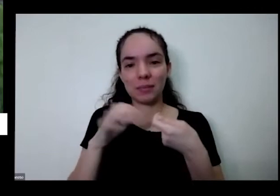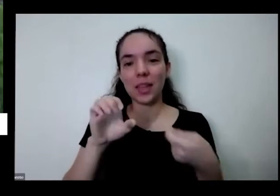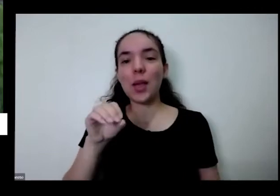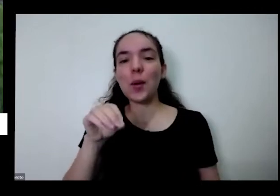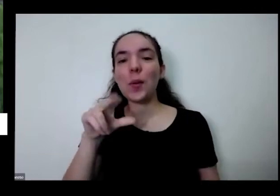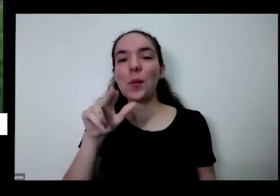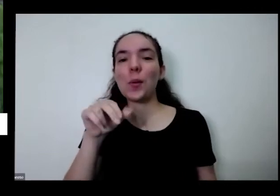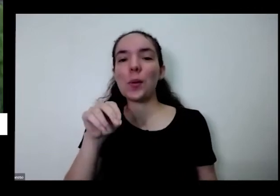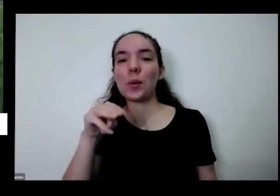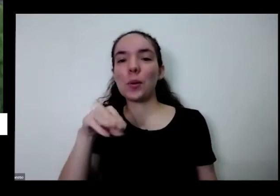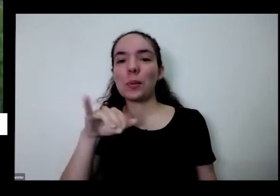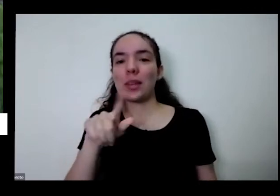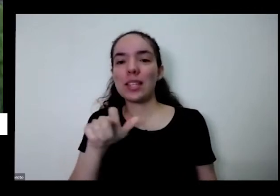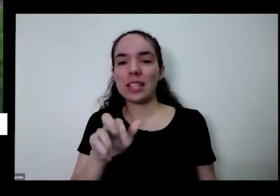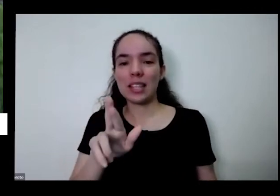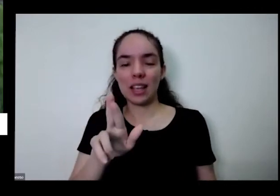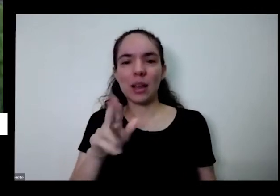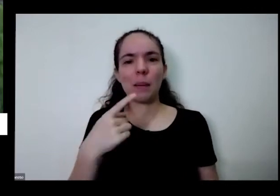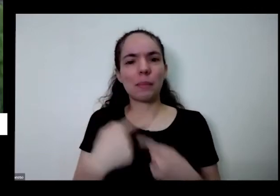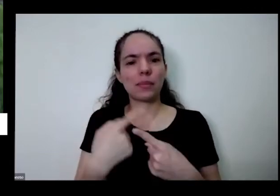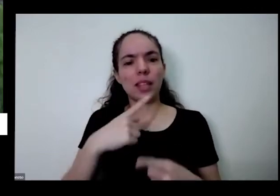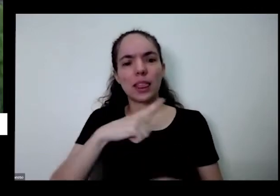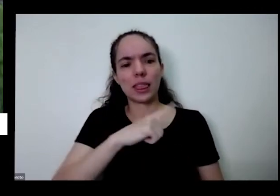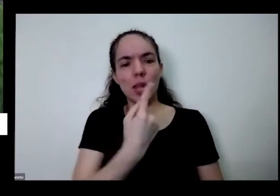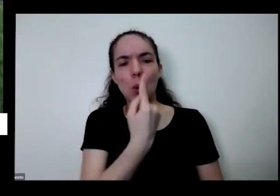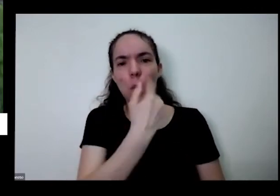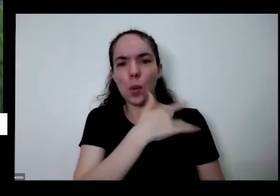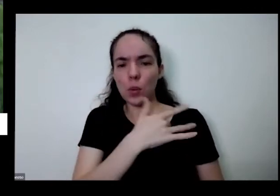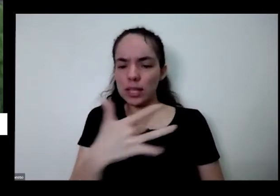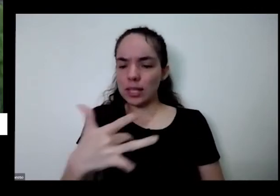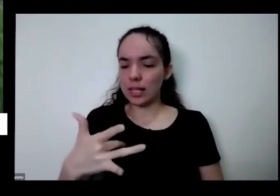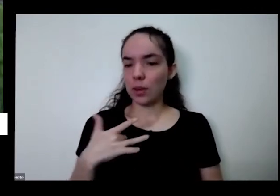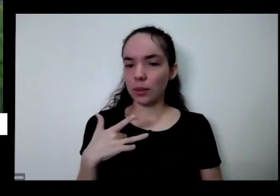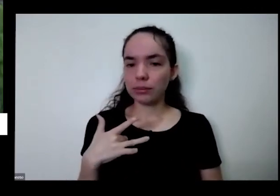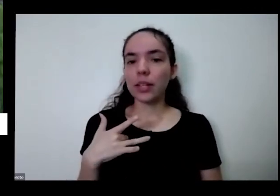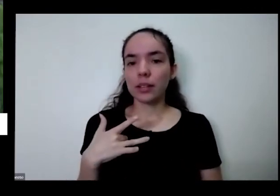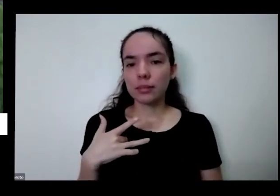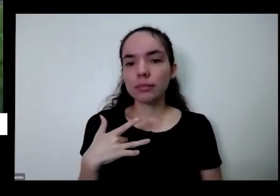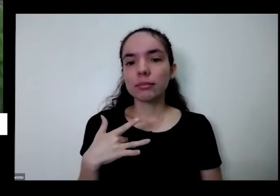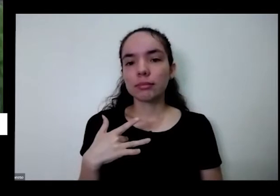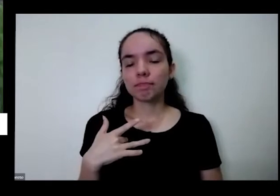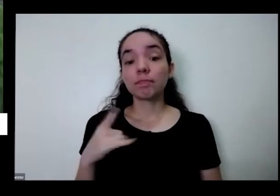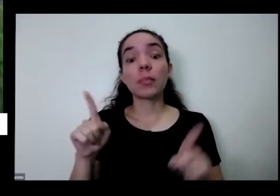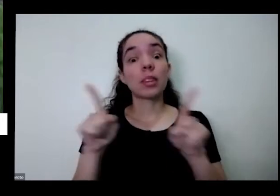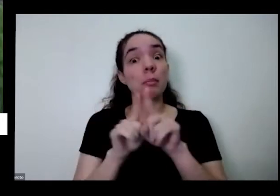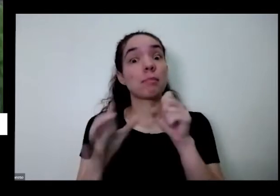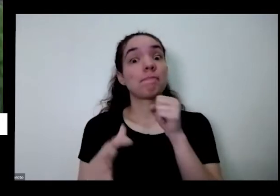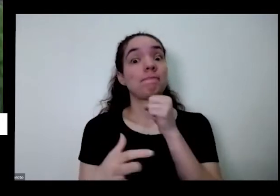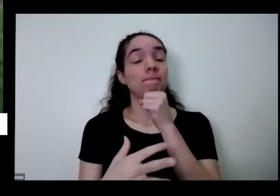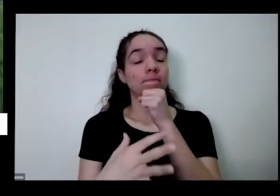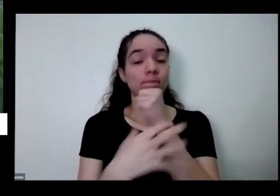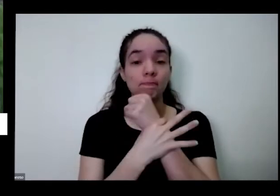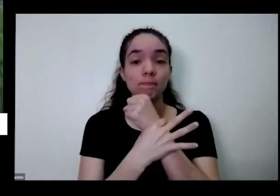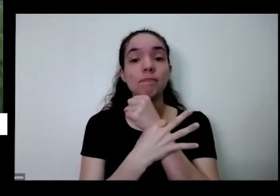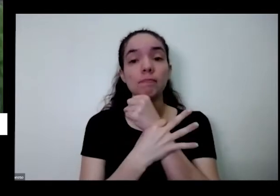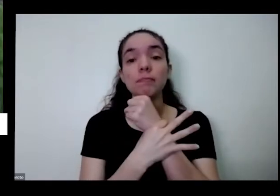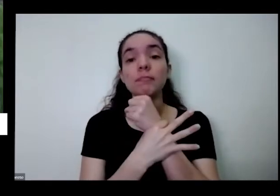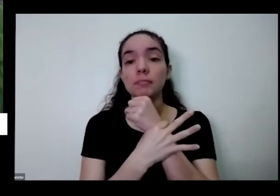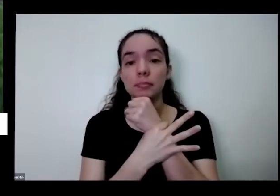porque você tem uma coisa saudável tem uma coisa que segura também do ponto de vista aqui como eu